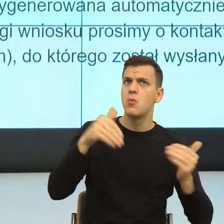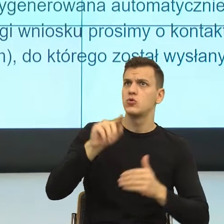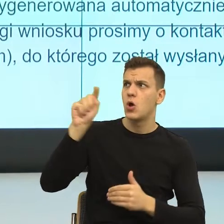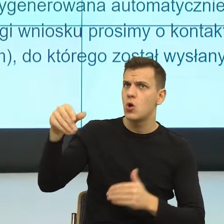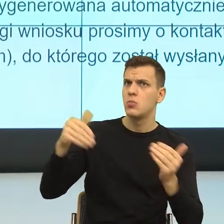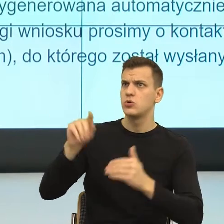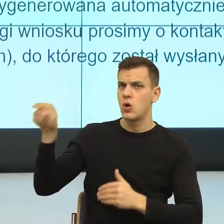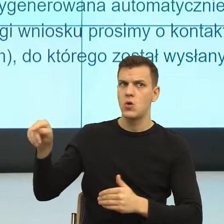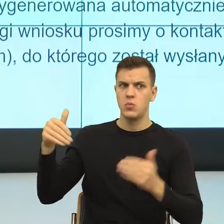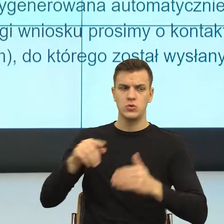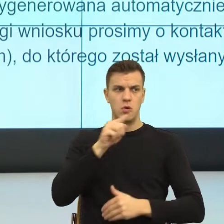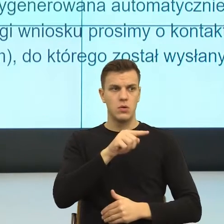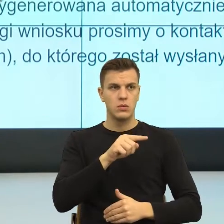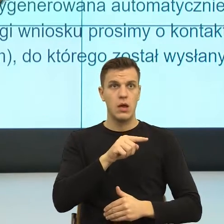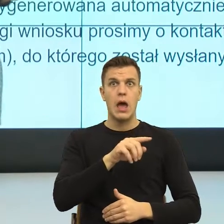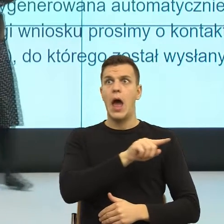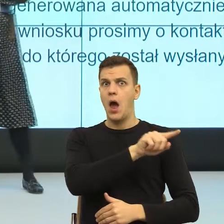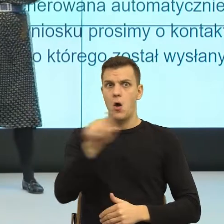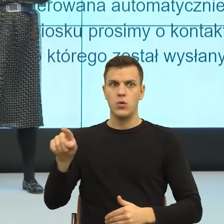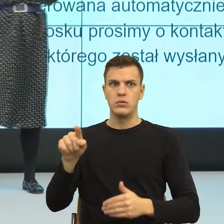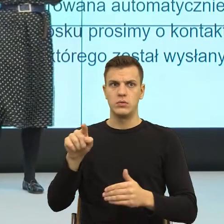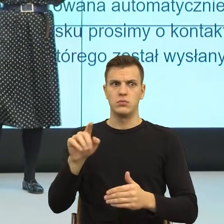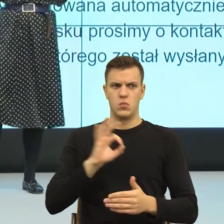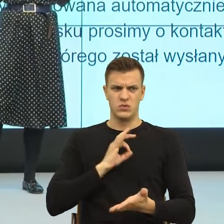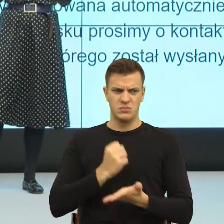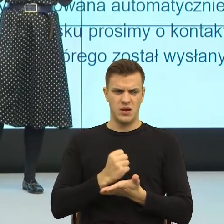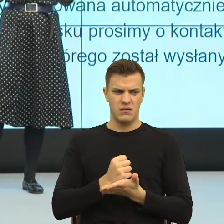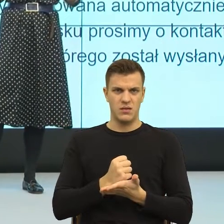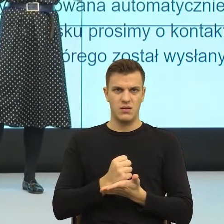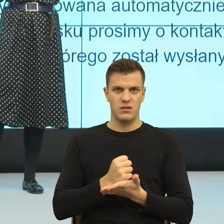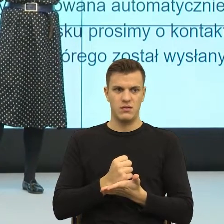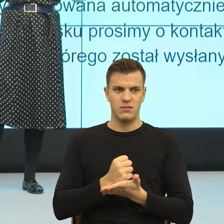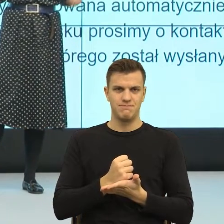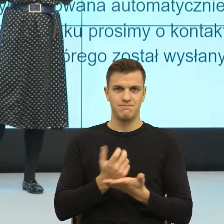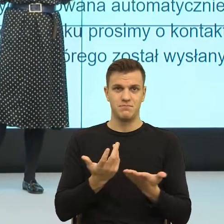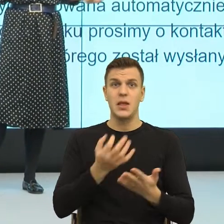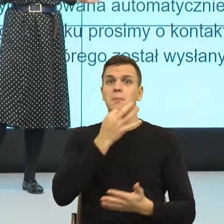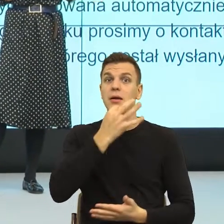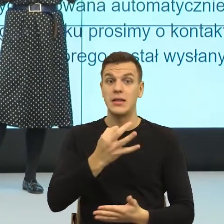ale czy de facto dla mnie, jako odbiorcy to coś zmienia? Czy dla mnie jako odbiorcy, odbiorczyni,